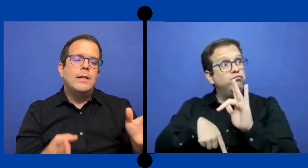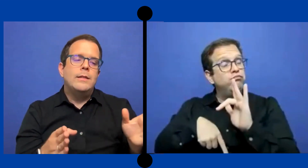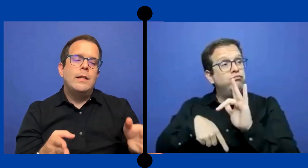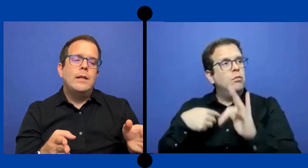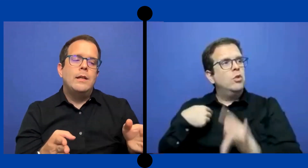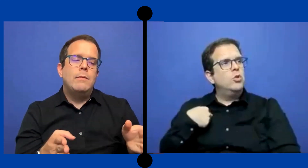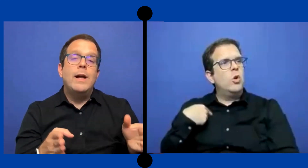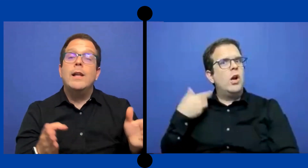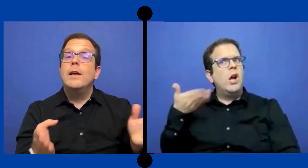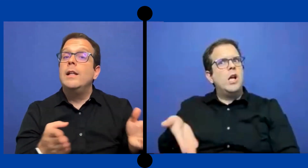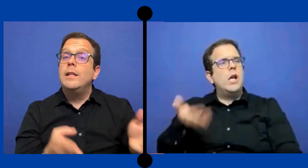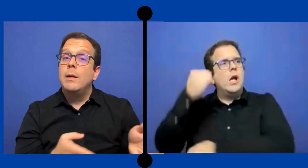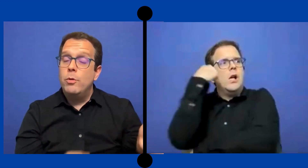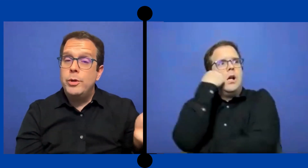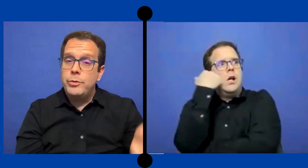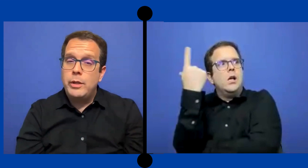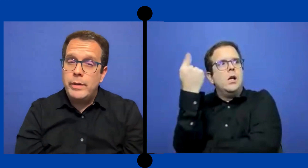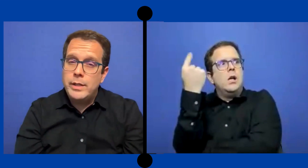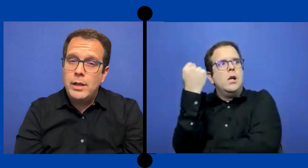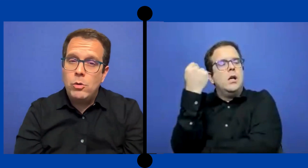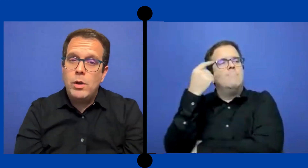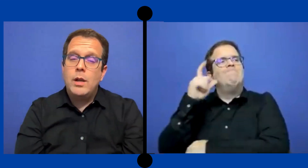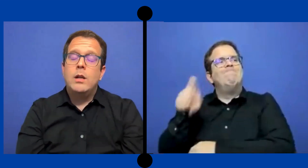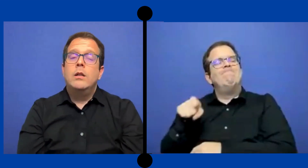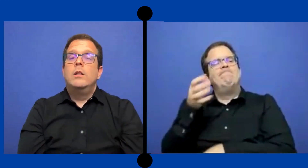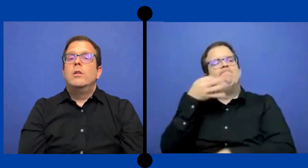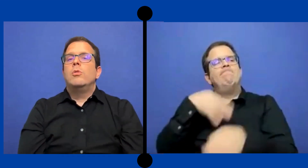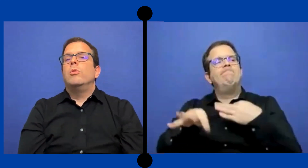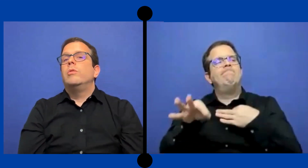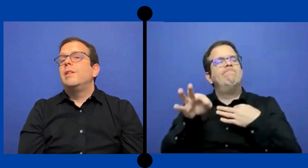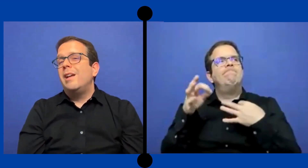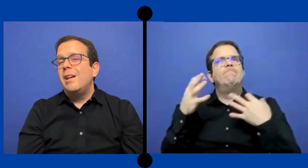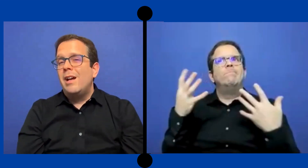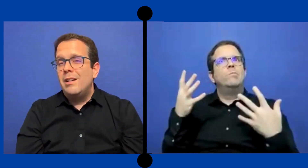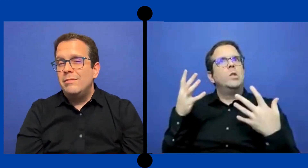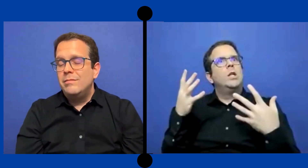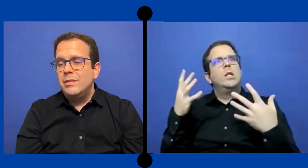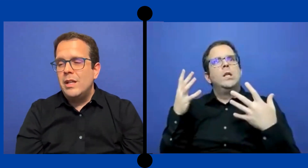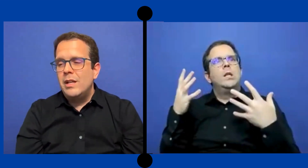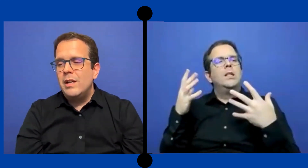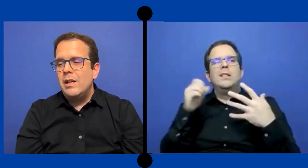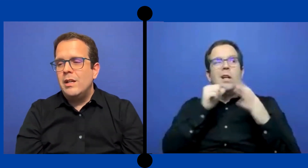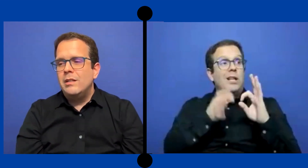hacer valer el tiempo que yo estaba allá en la escuela con tareas